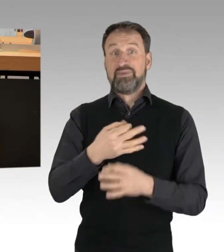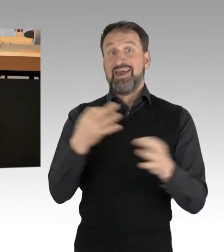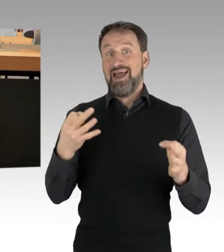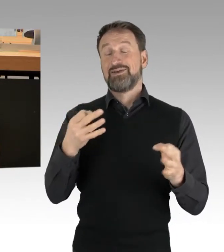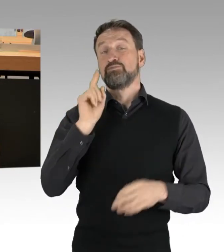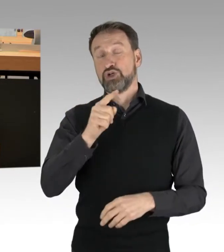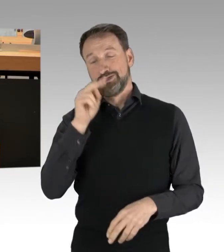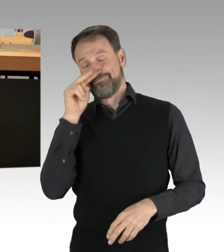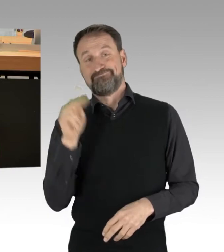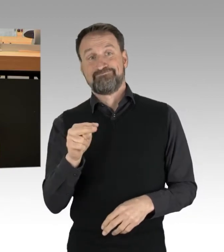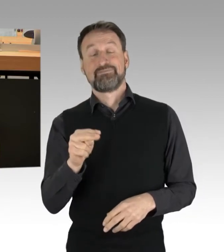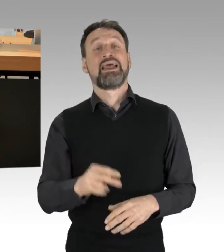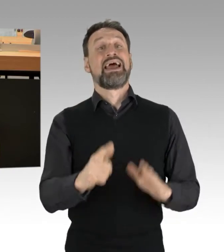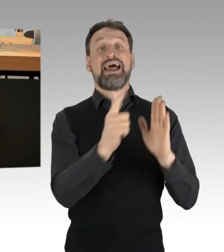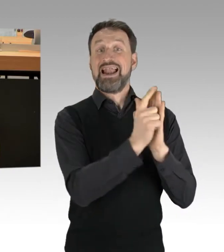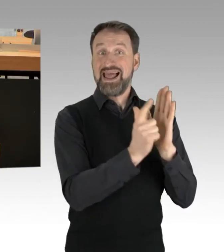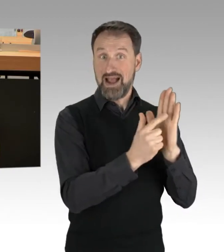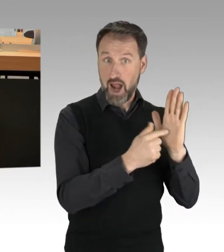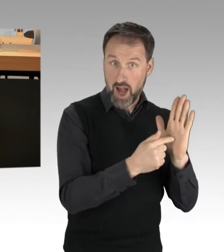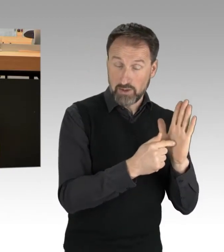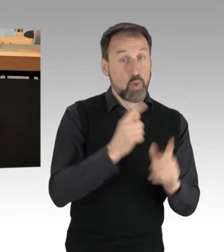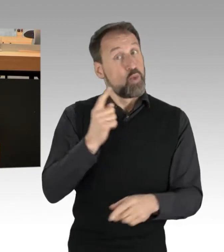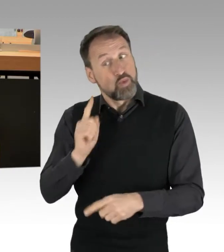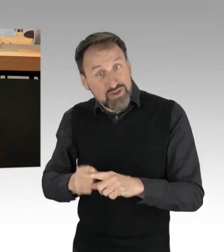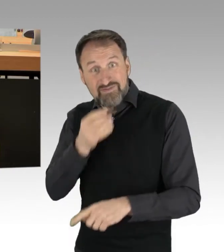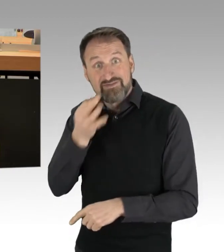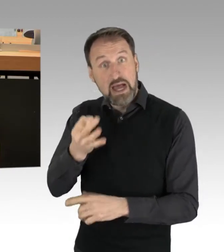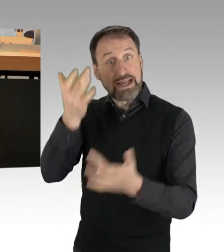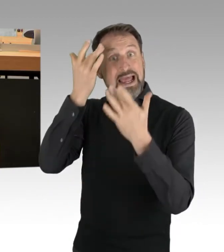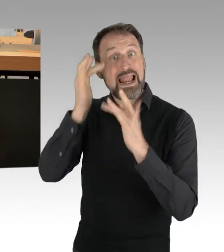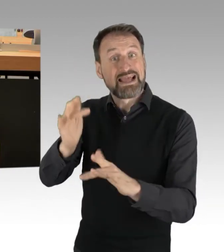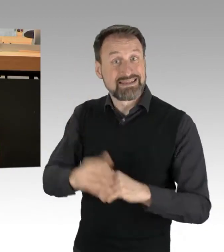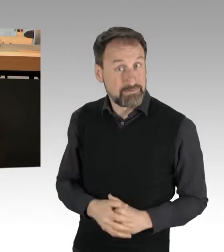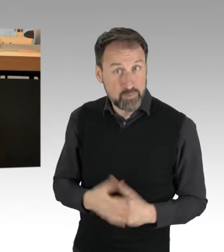und einmal eine Frage der Legitimität. Diese wichtige Differenzierung kam hier bisher zu kurz.